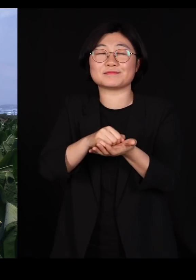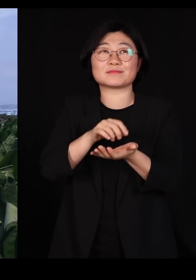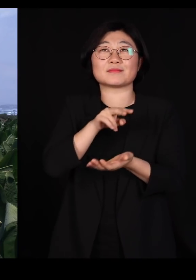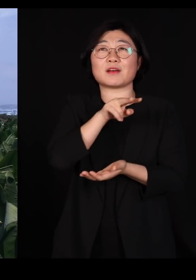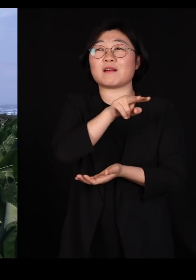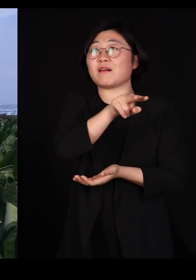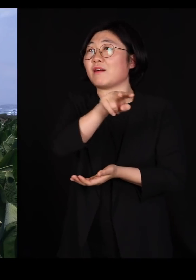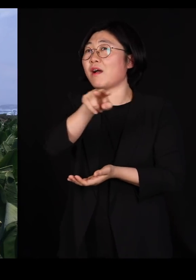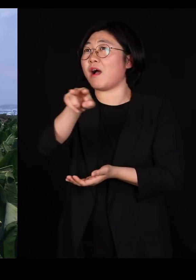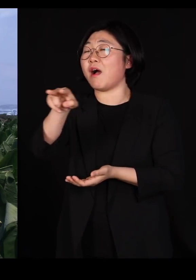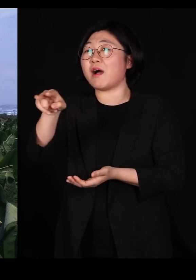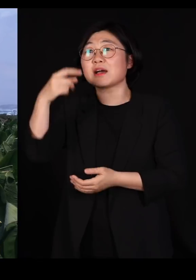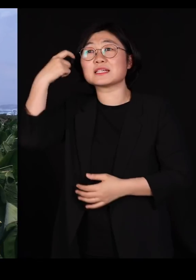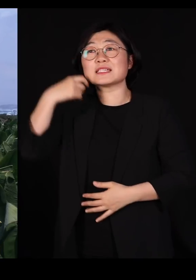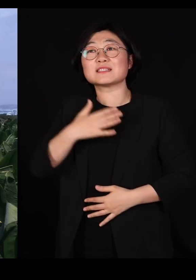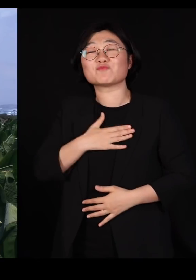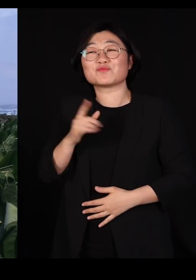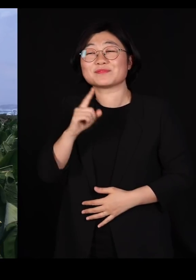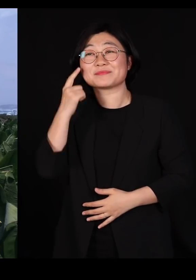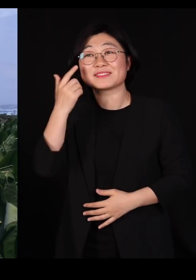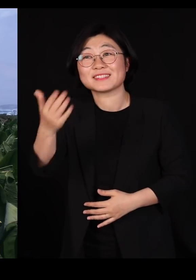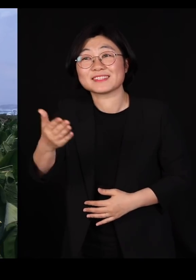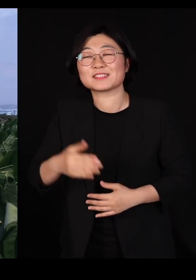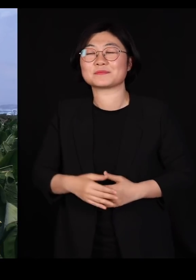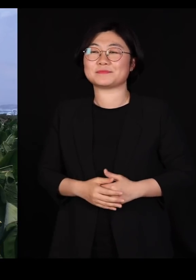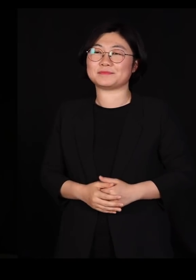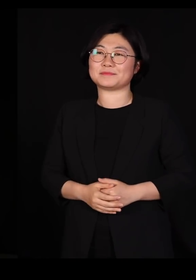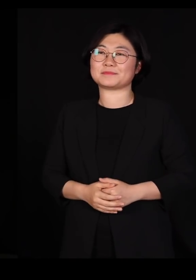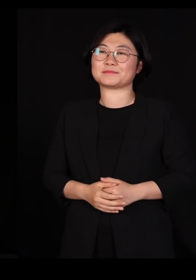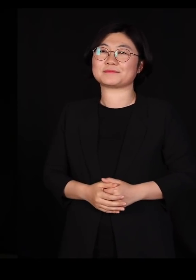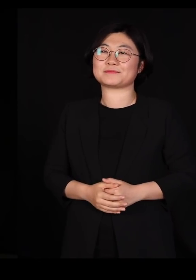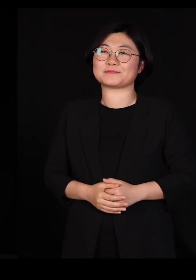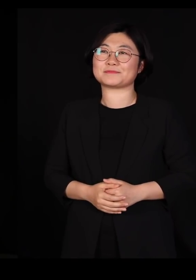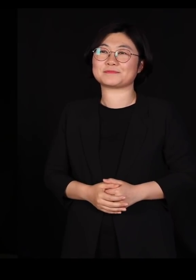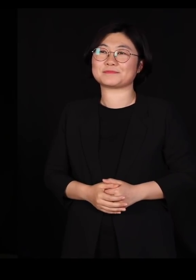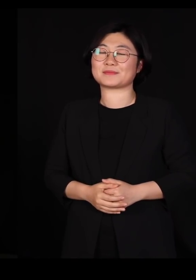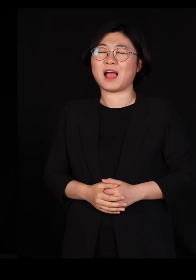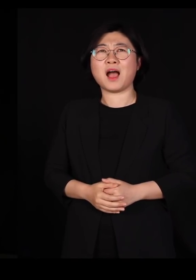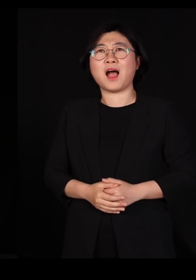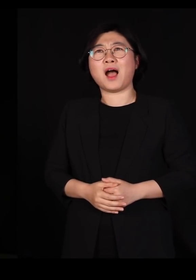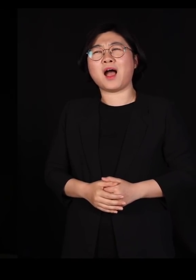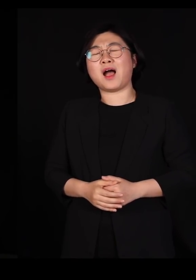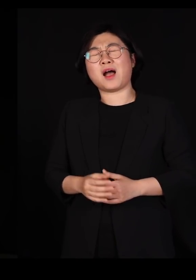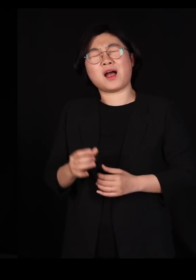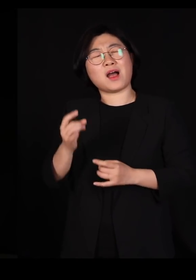기분이 어떠십니까? 미치겠다